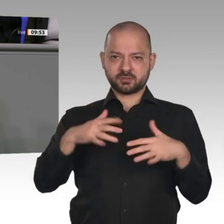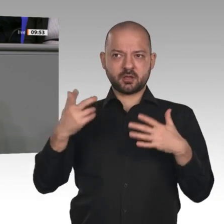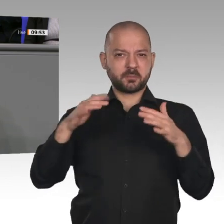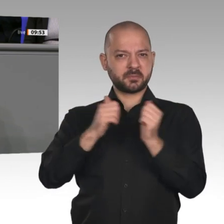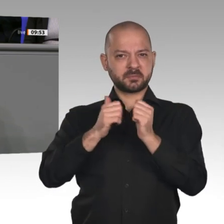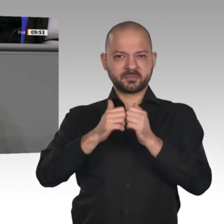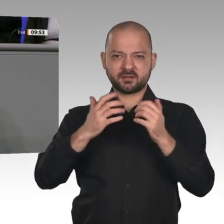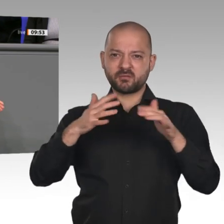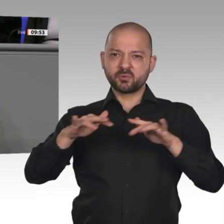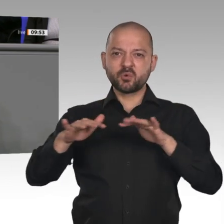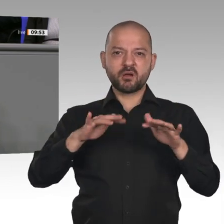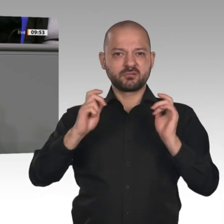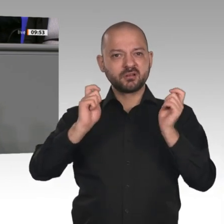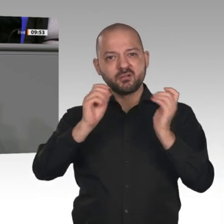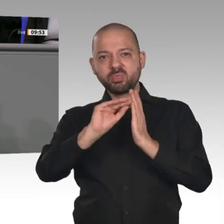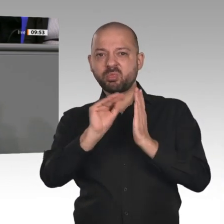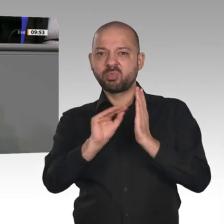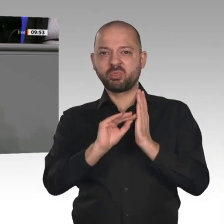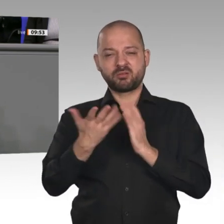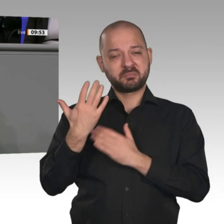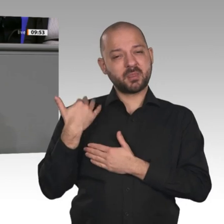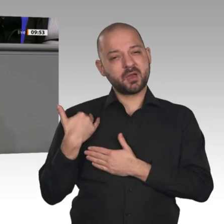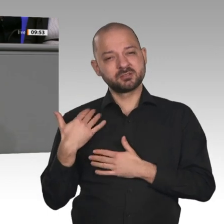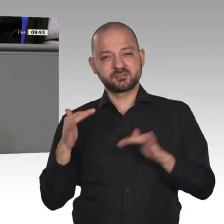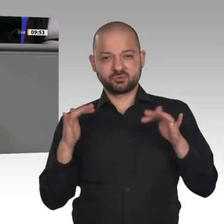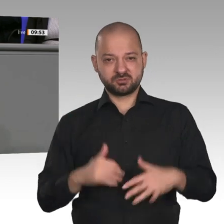endlich so weit bekommen, dass sie es schafft: Der Soli muss endlich für alle weg;